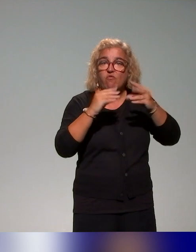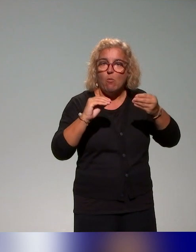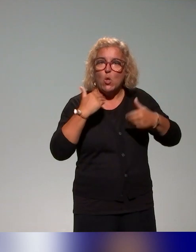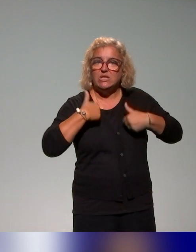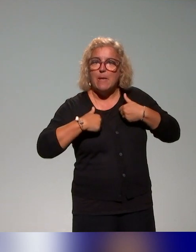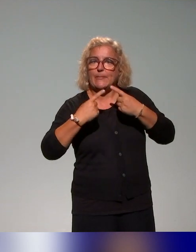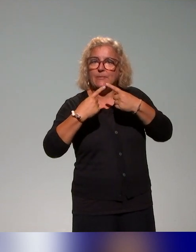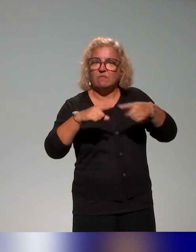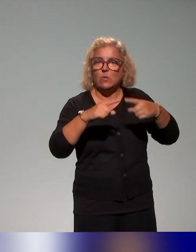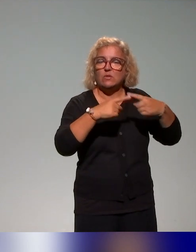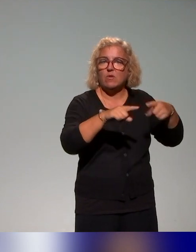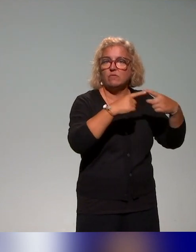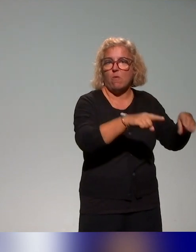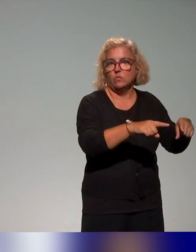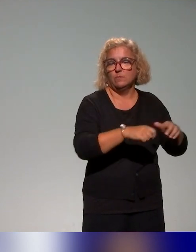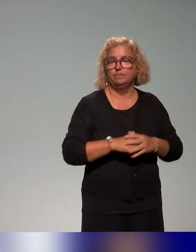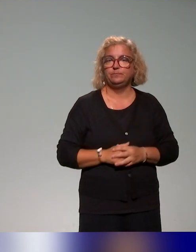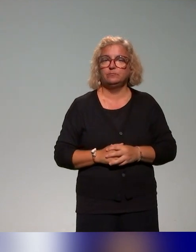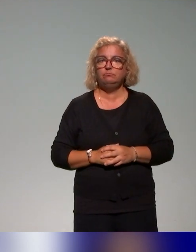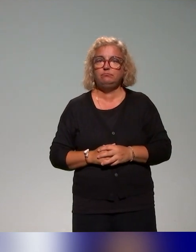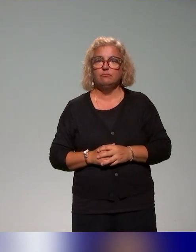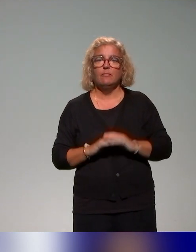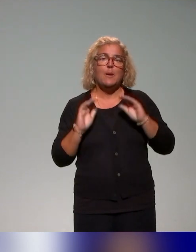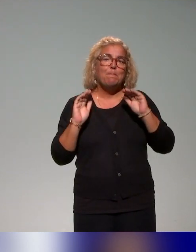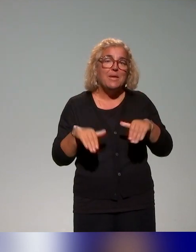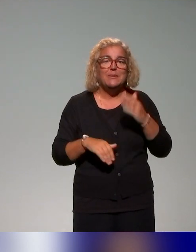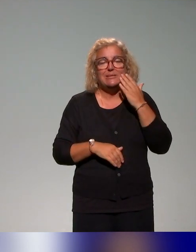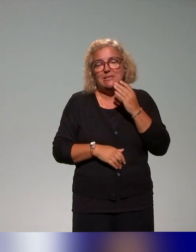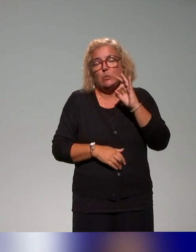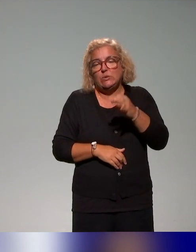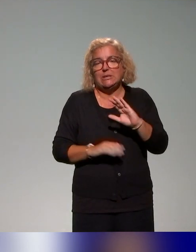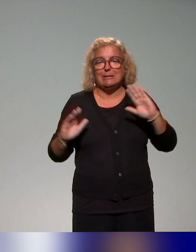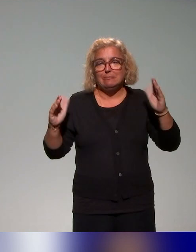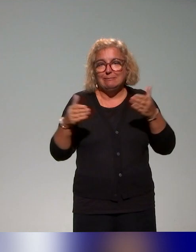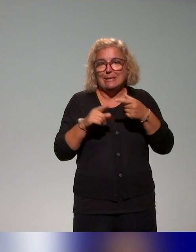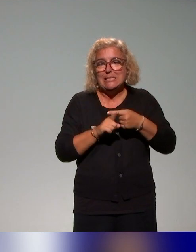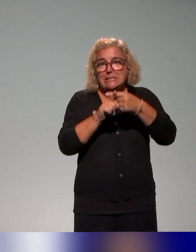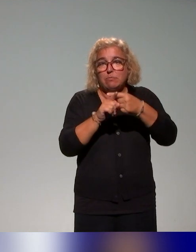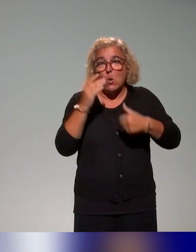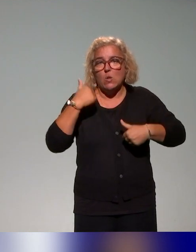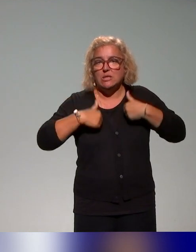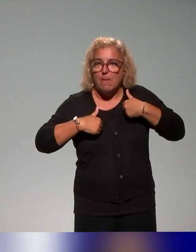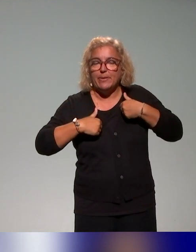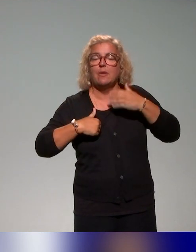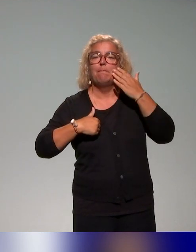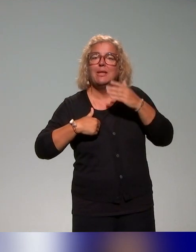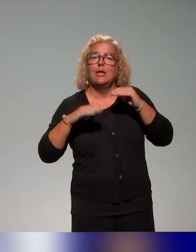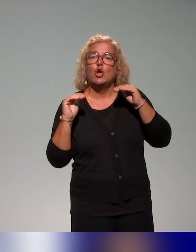dont l'idée, là on voit bien que même si c'est centré autour du handicap, il y a une volonté aussi d'affiner le regard des enseignants